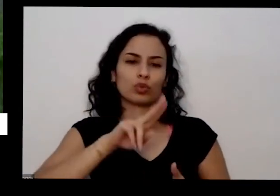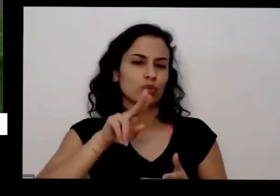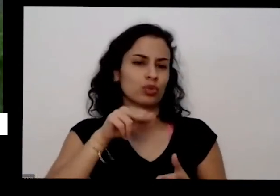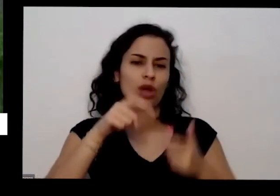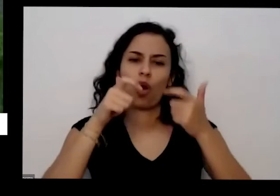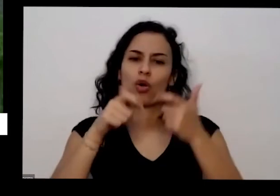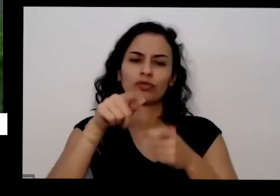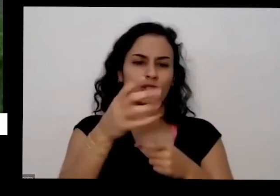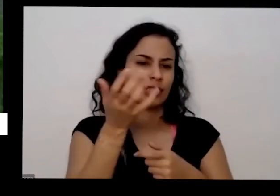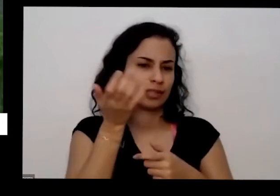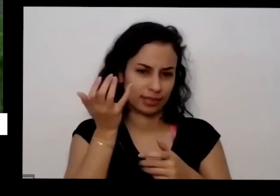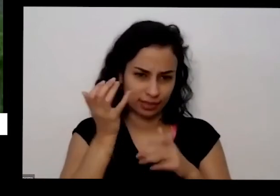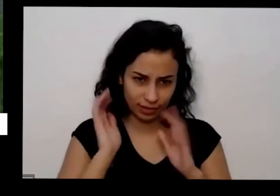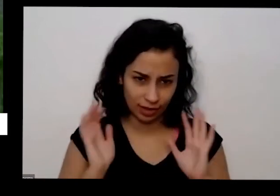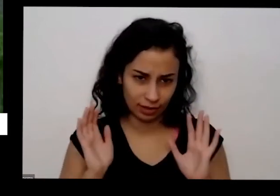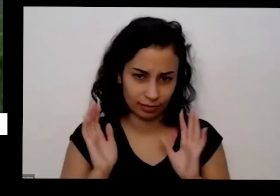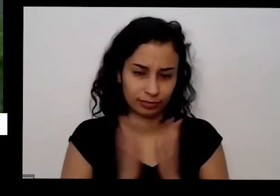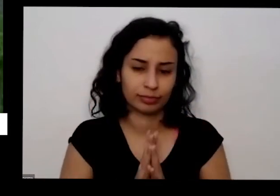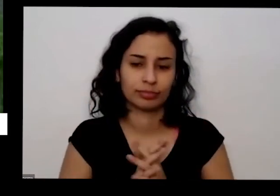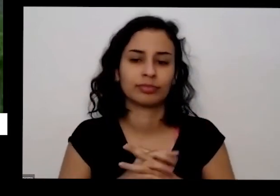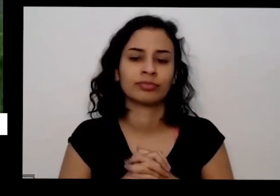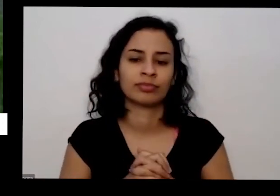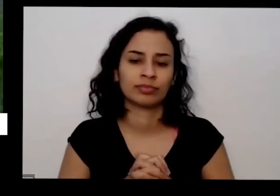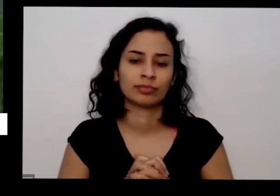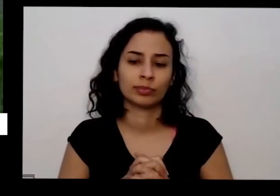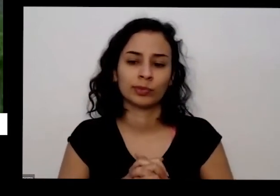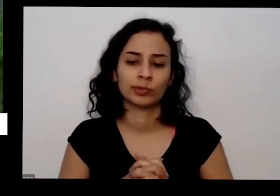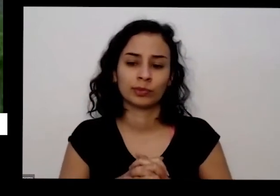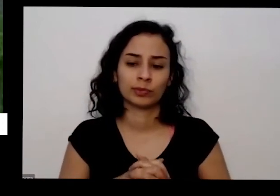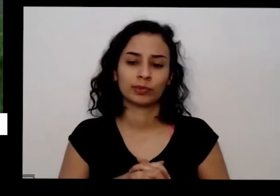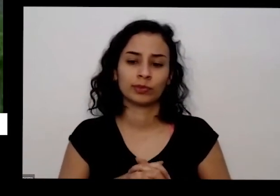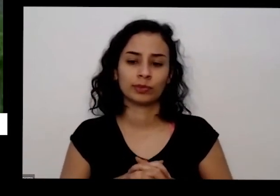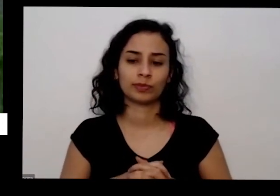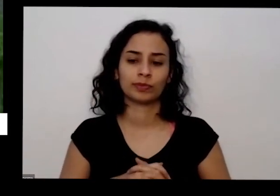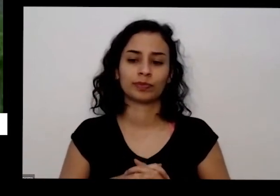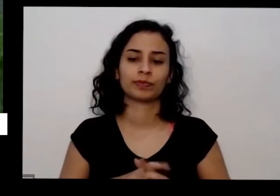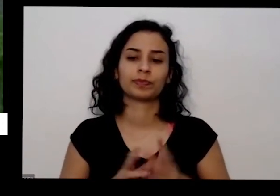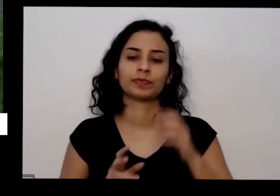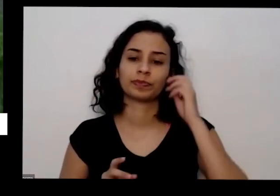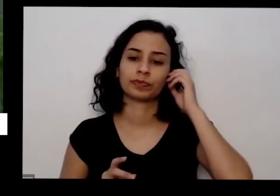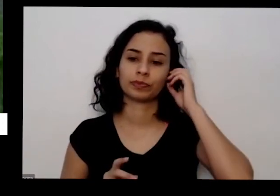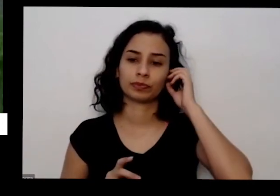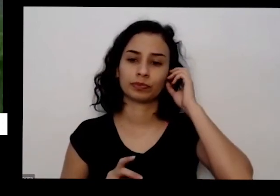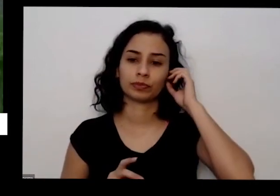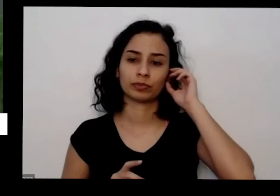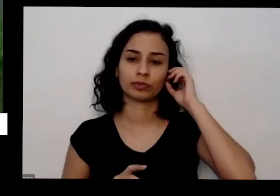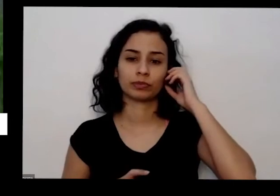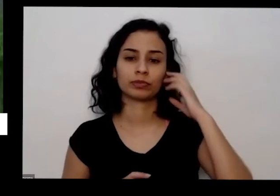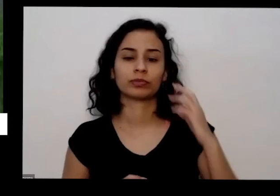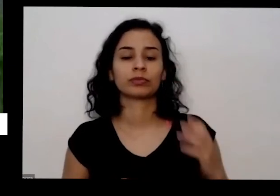para certificar Inclusive a sua produção se quiser aqui é a fonte de fósforo que eu gosto